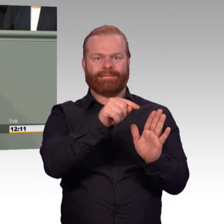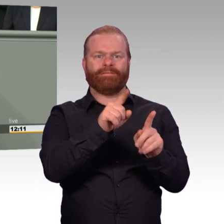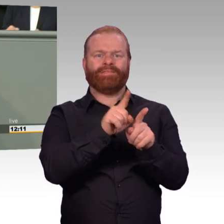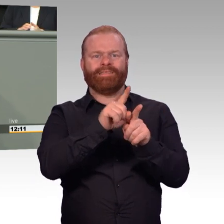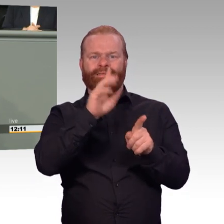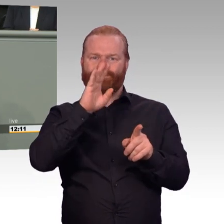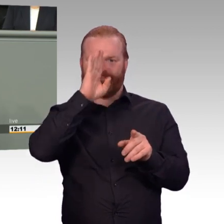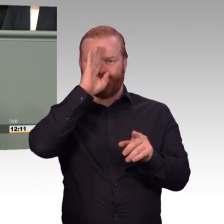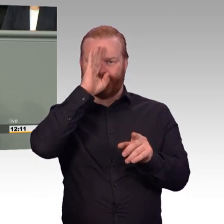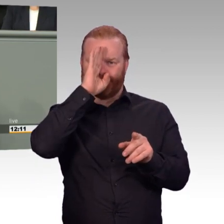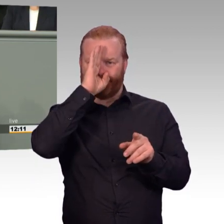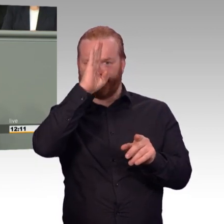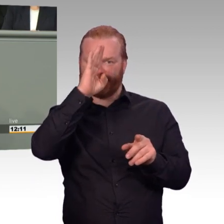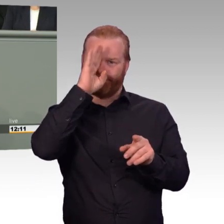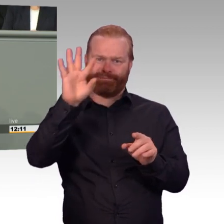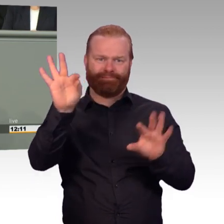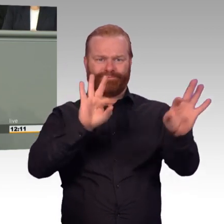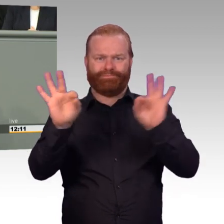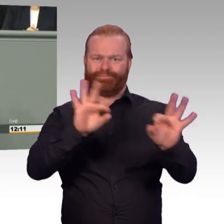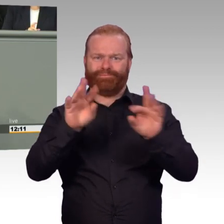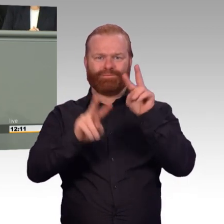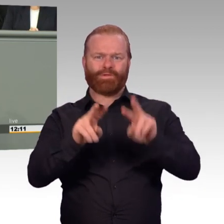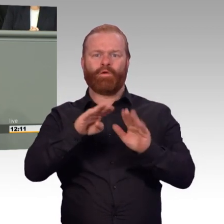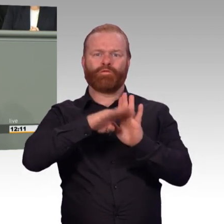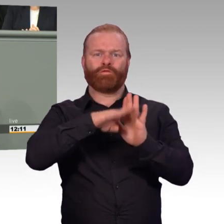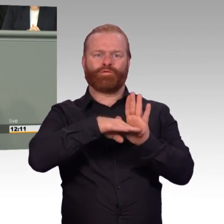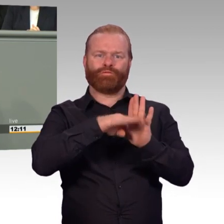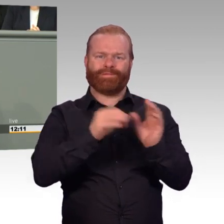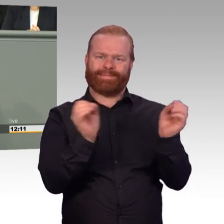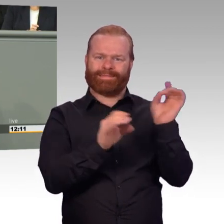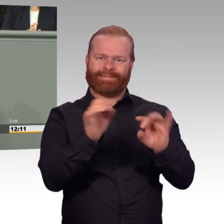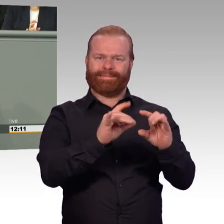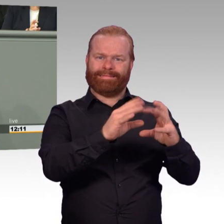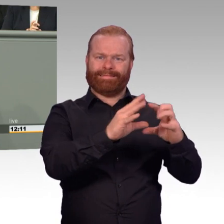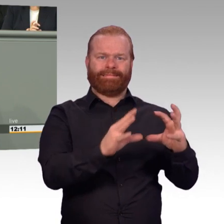das ist ein wichtiger Schritt zur Vorbeugung gegen Altersarmut, den wir als SPD lange gefordert haben.